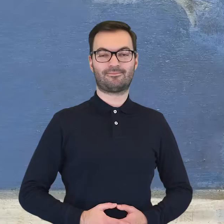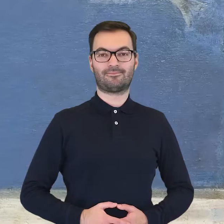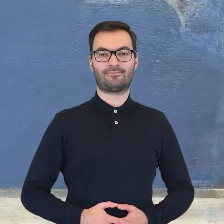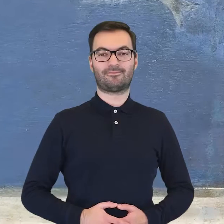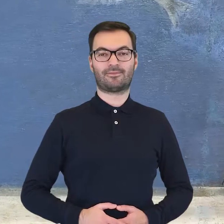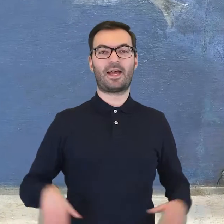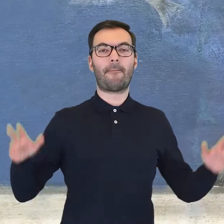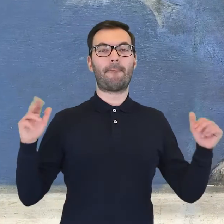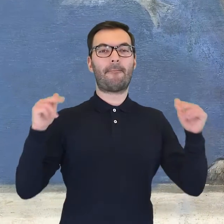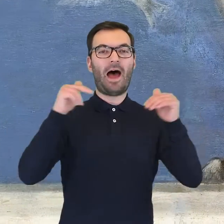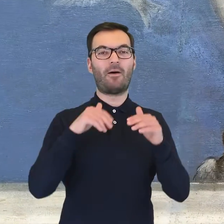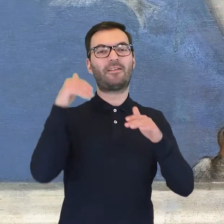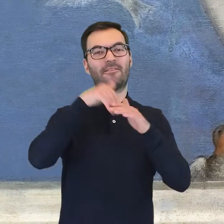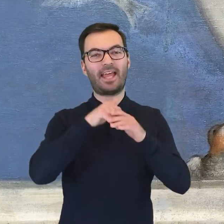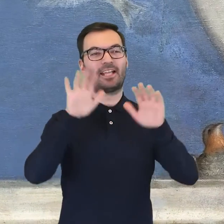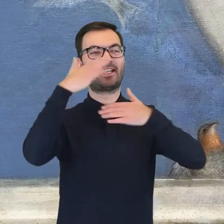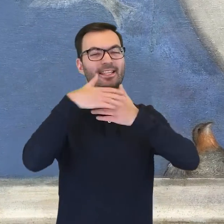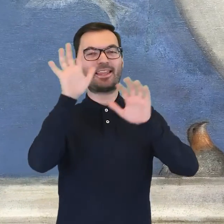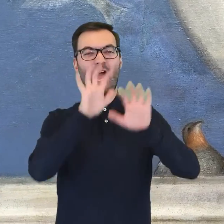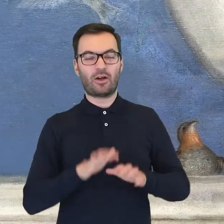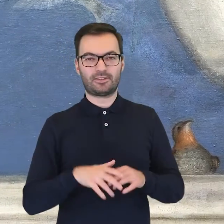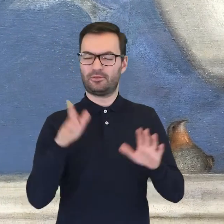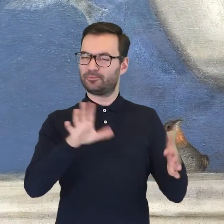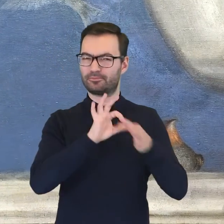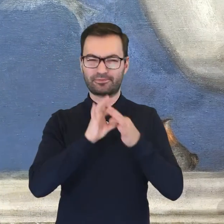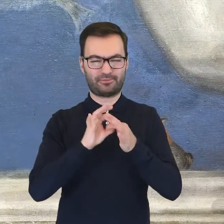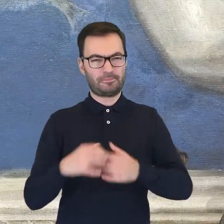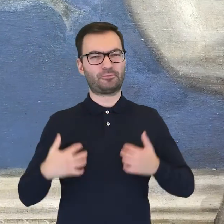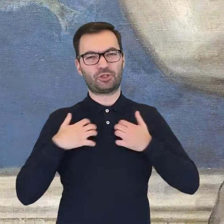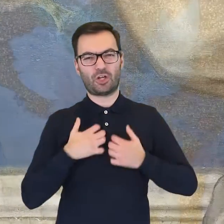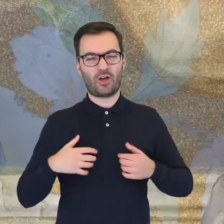Joanna PNIEWSKA-DRZYMAŁA: Pałacowe elewacje i wnętrza są przepełnione motywami przyrodniczymi.